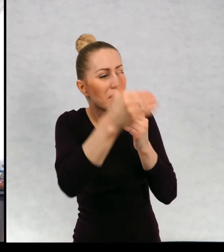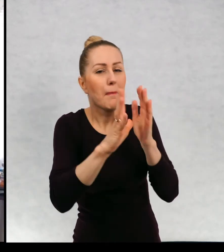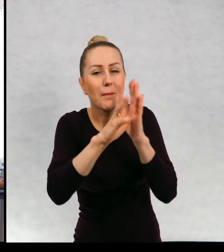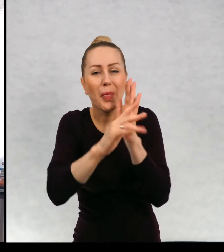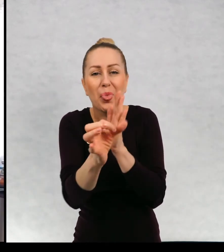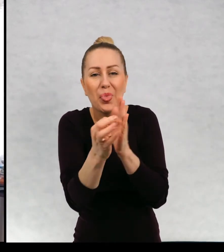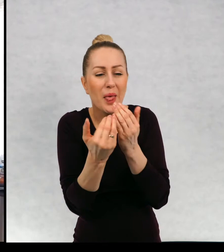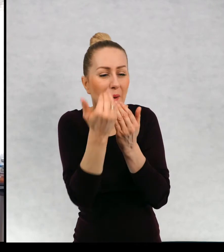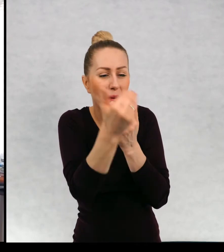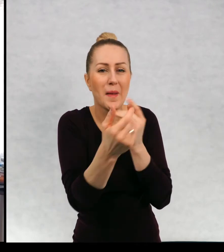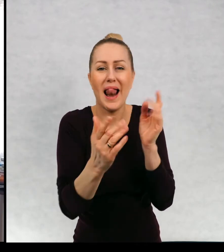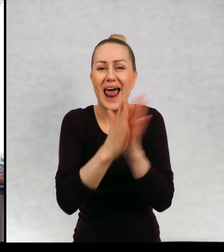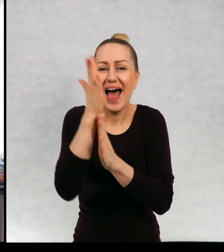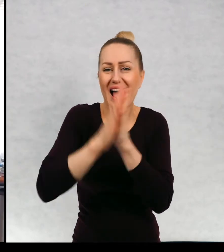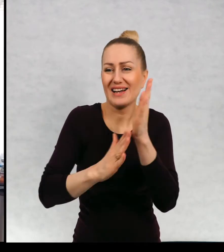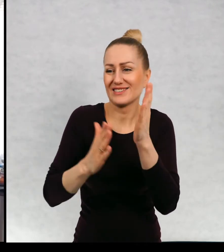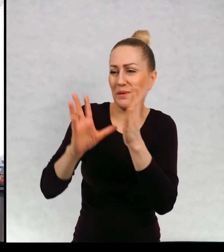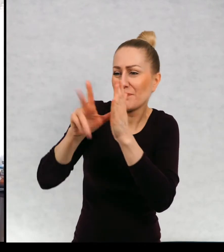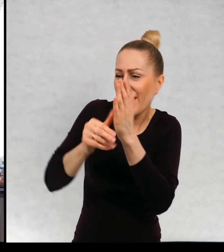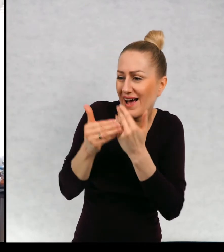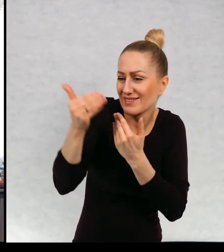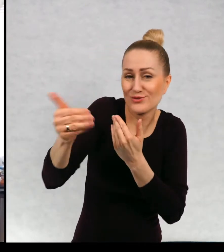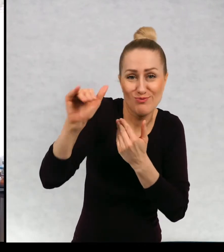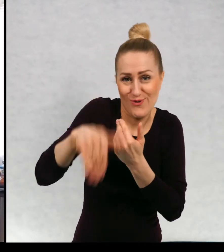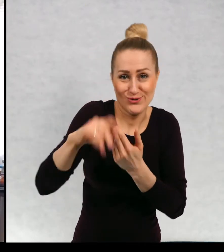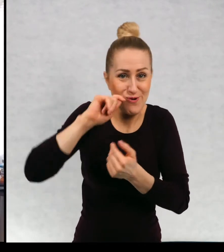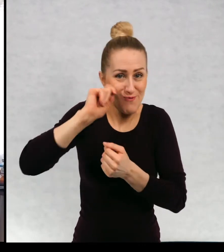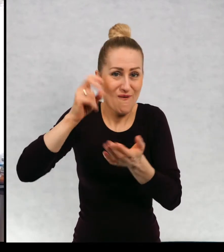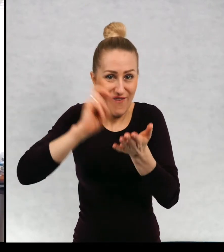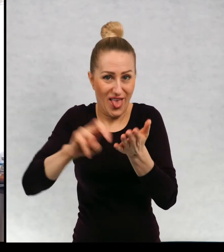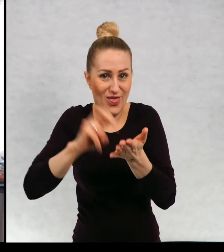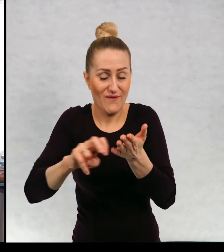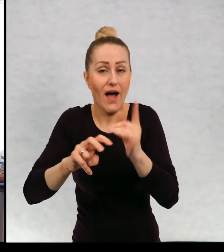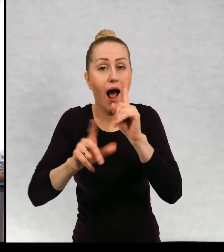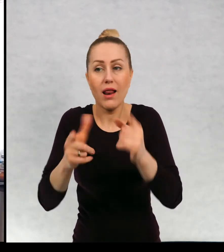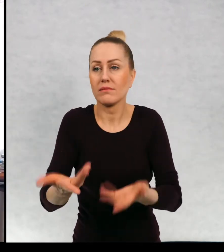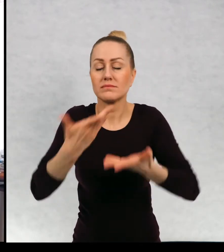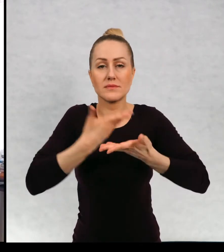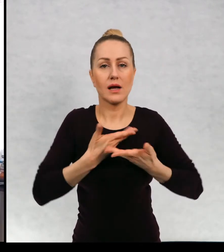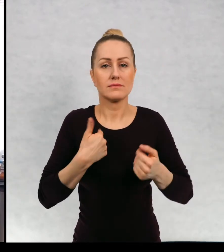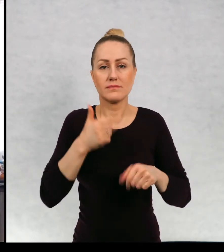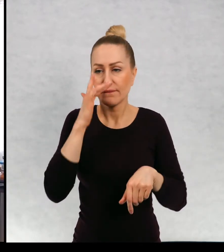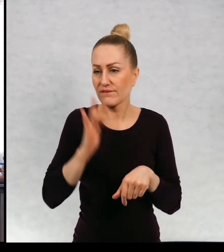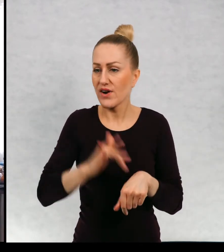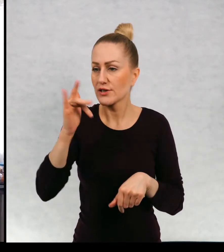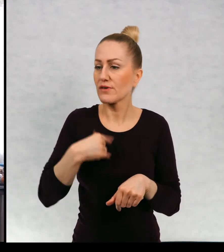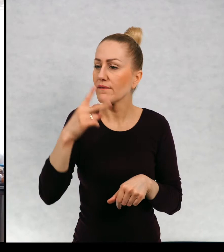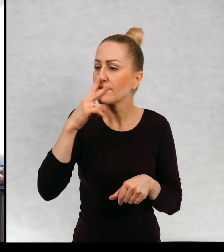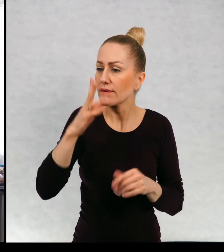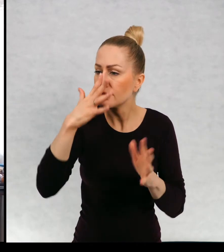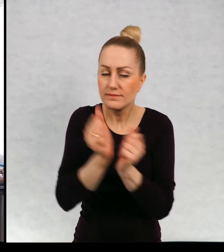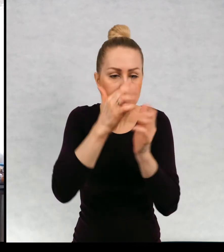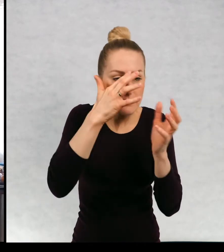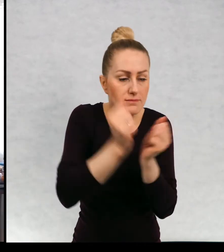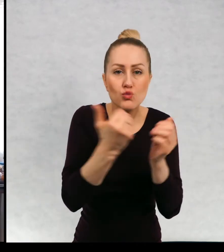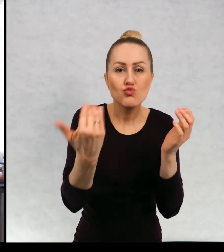Najbliższe miasteczko, najbliższy las, tylko uwrażliwia nas na odkrywanie nowych rzeczy.